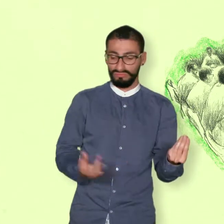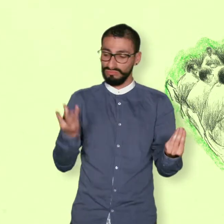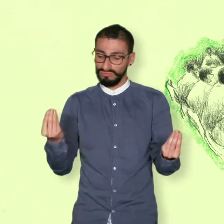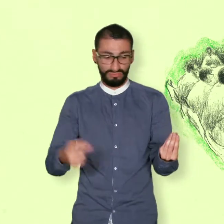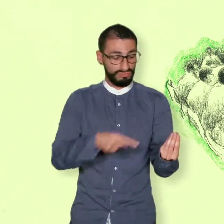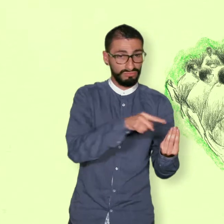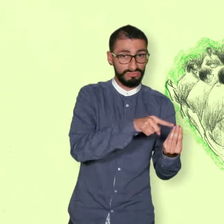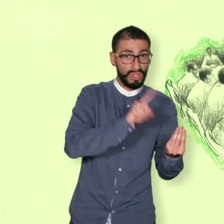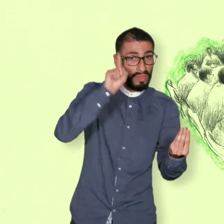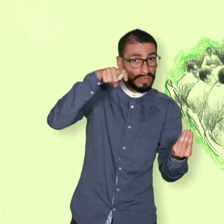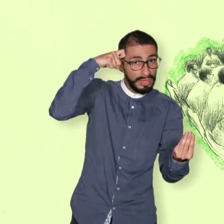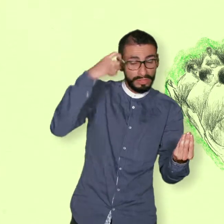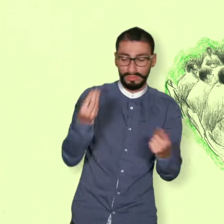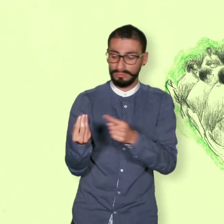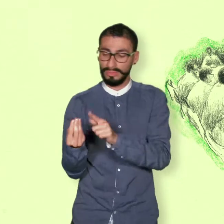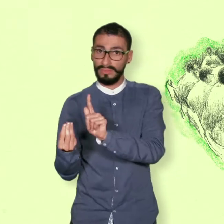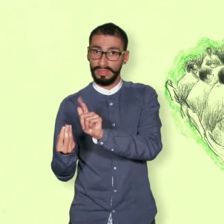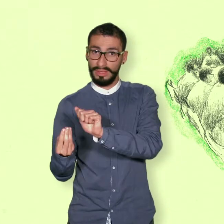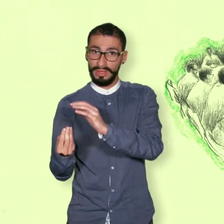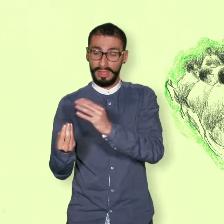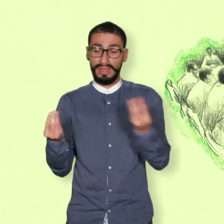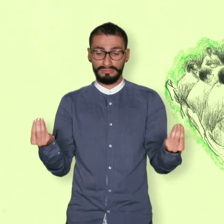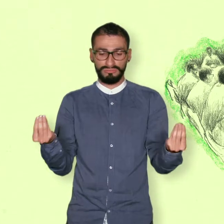Mecanismos para refrendar los acuerdos.